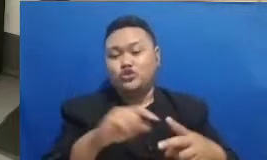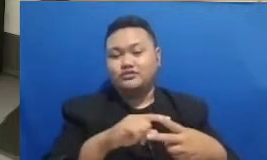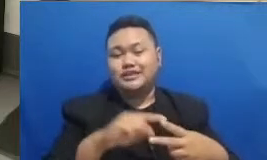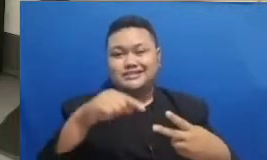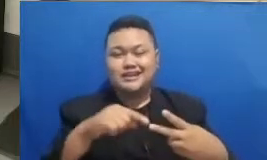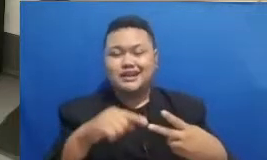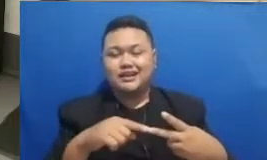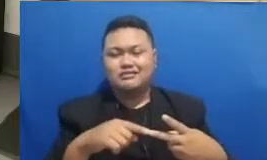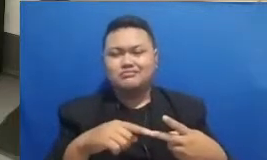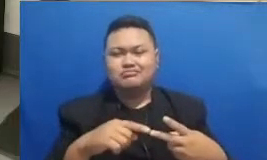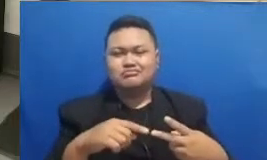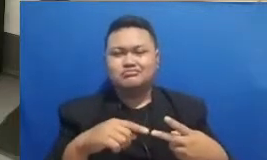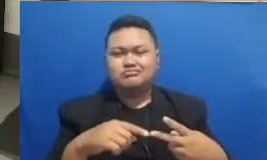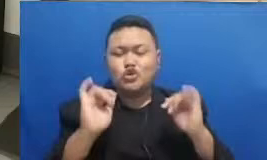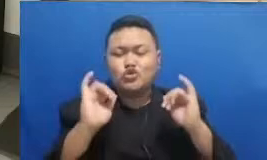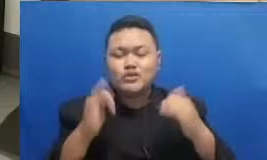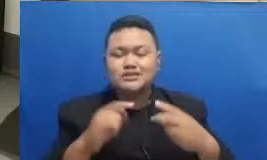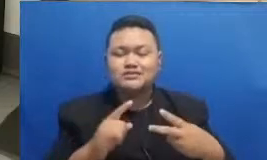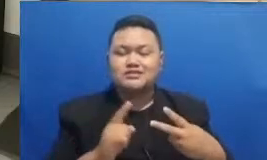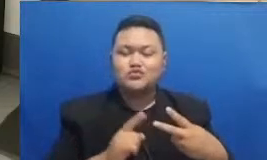Hai Achmad Ardiansyah